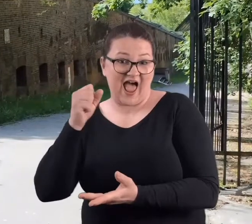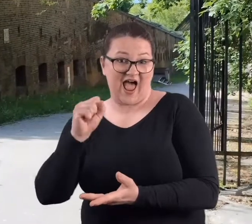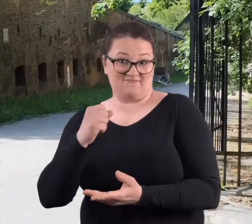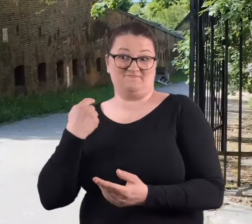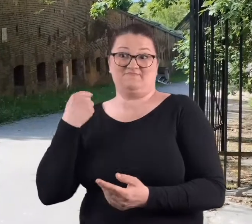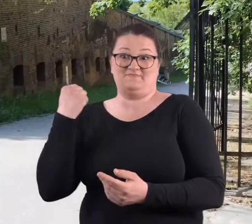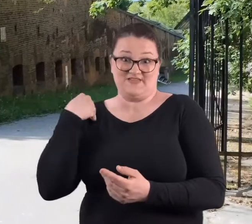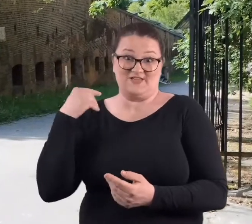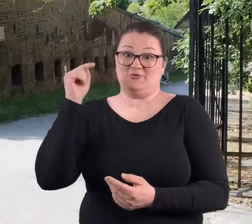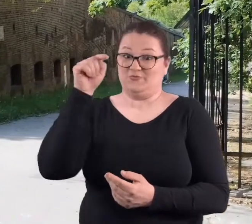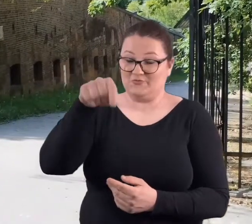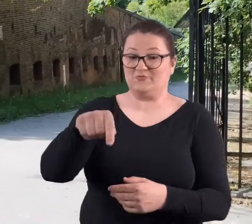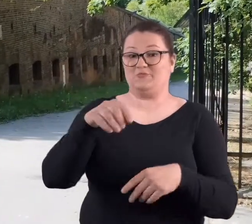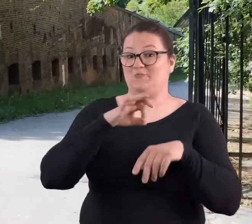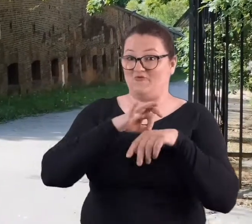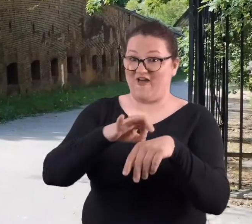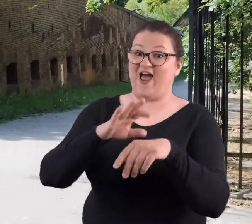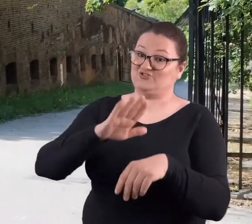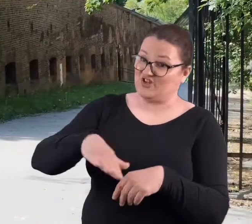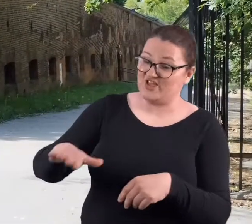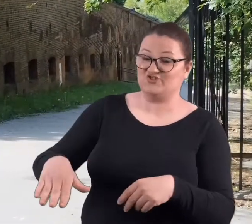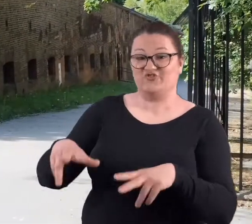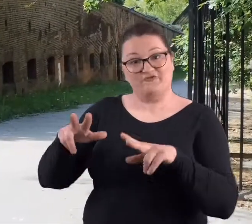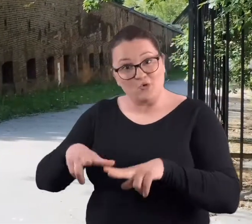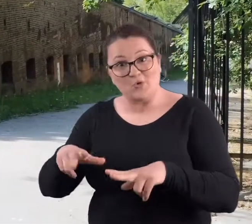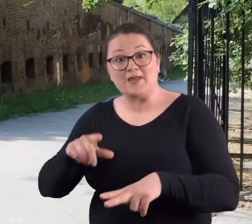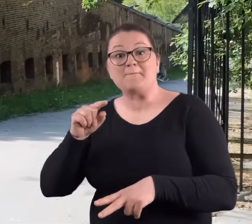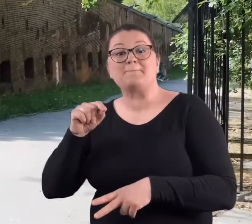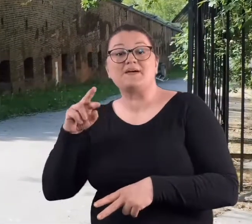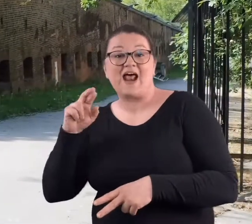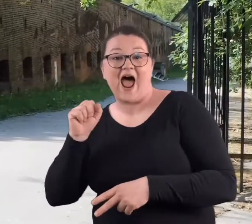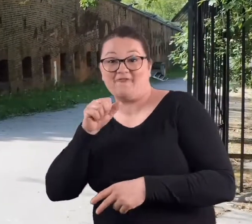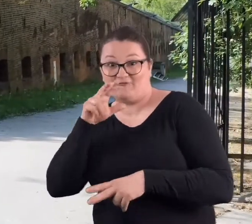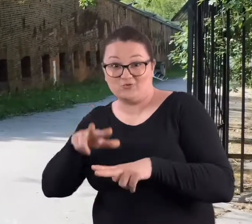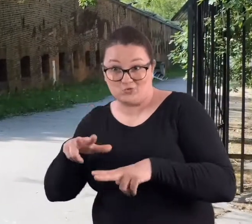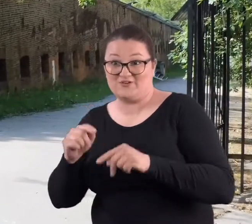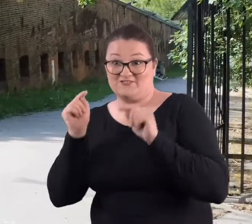żeby nie zaprowadził tam swoich dzieci, wnuków czy prawnuków.